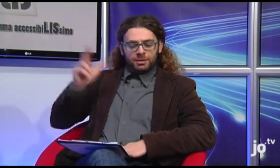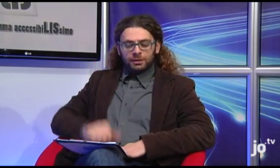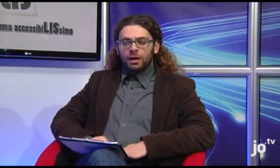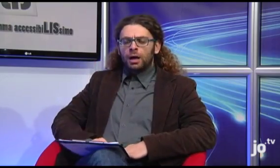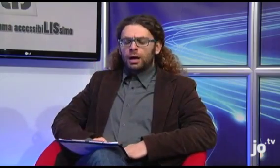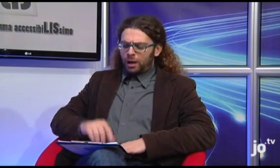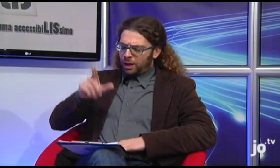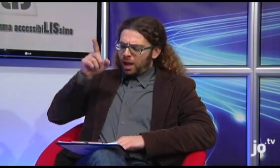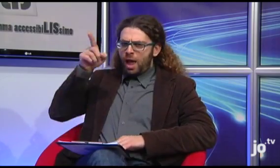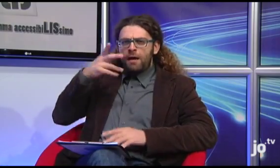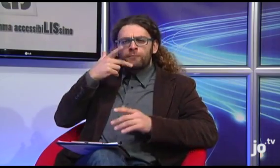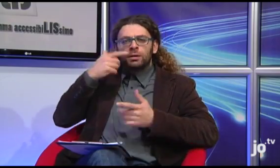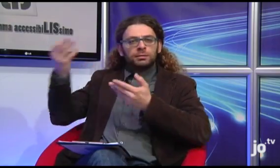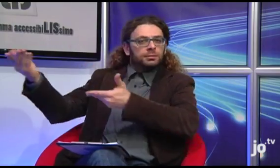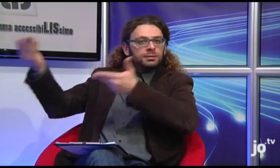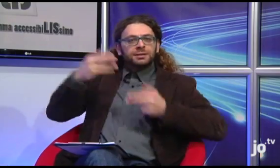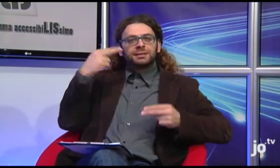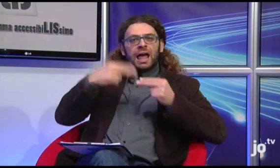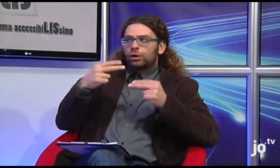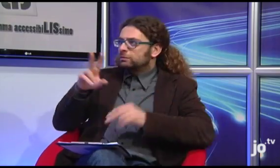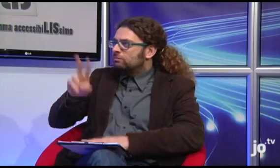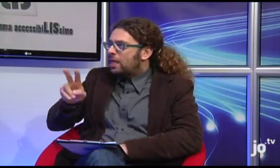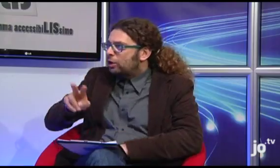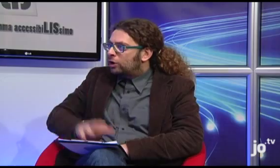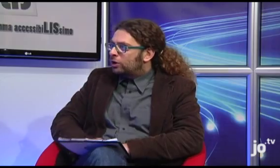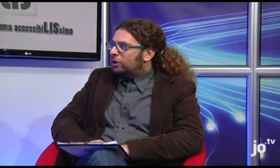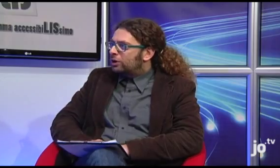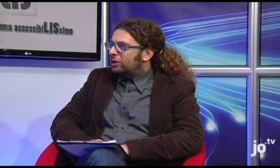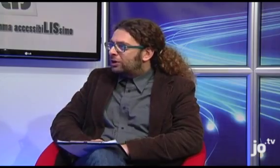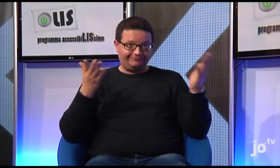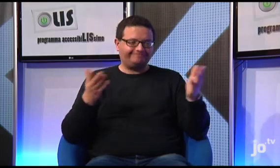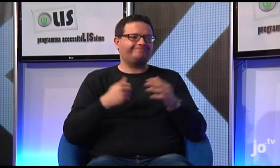ma è vero che il Nostro Arcivescovo vuole ospitare il Papa a Taranto?